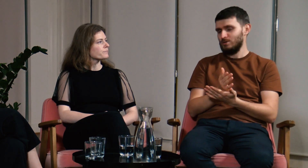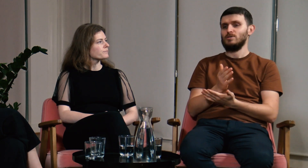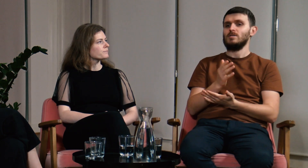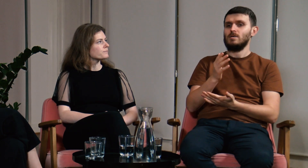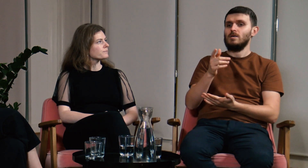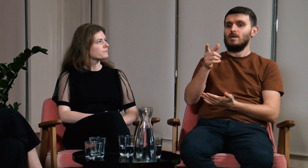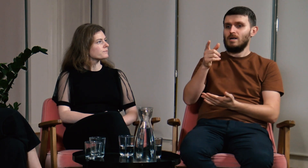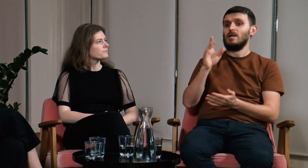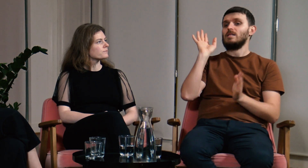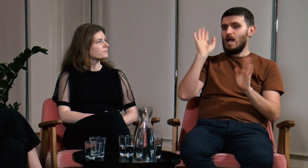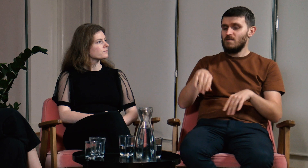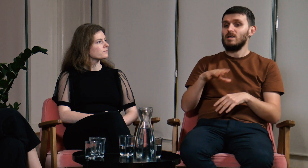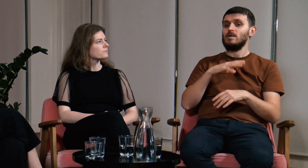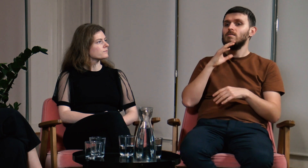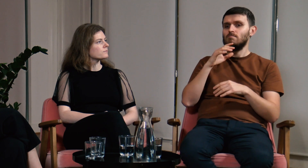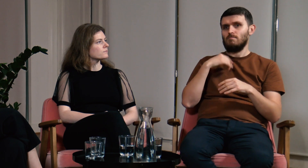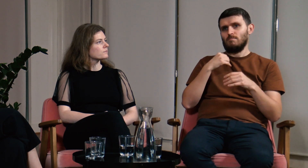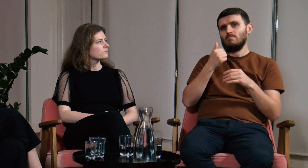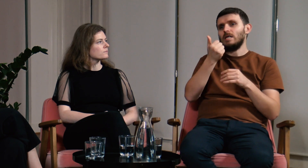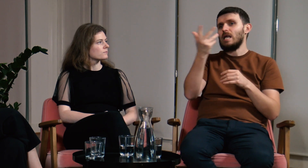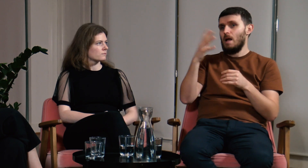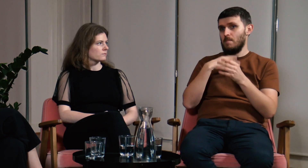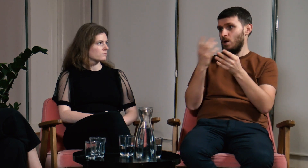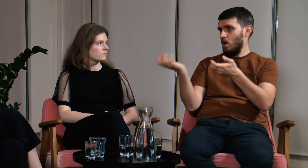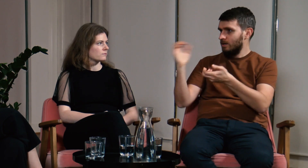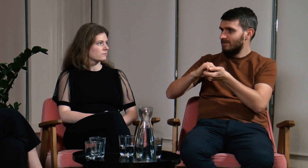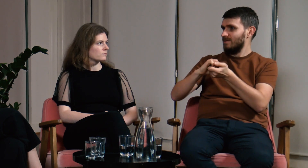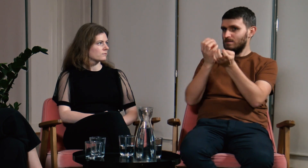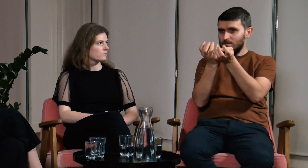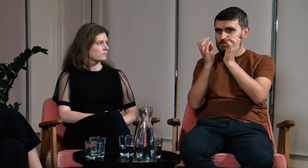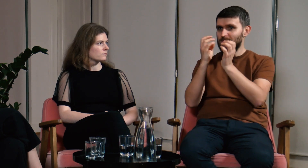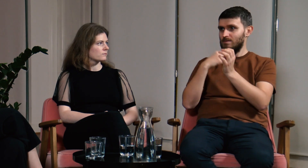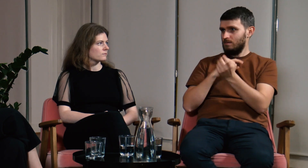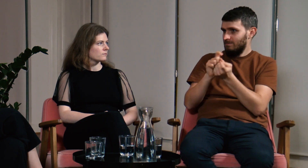Nawet była sytuacja, w której kilka osób postanowiło razem przemówić mi do rozsądku.